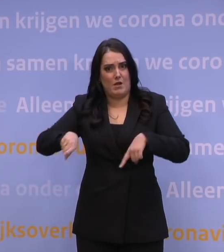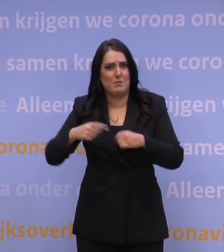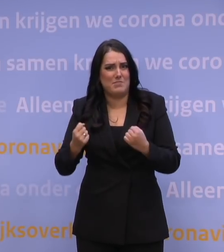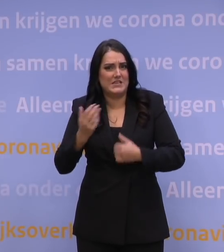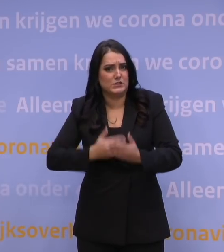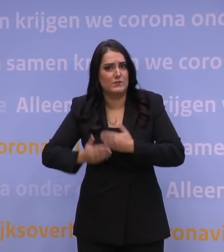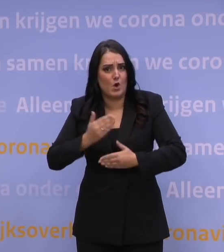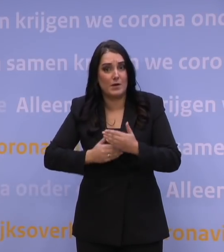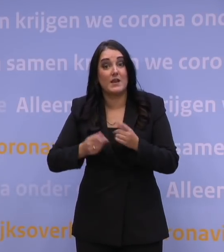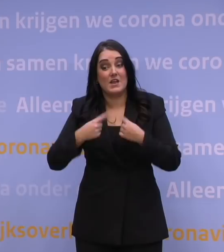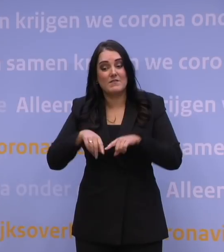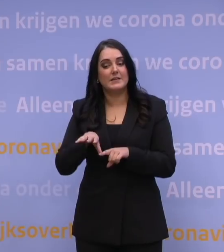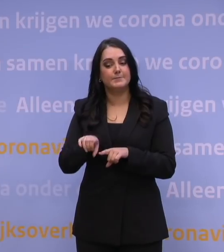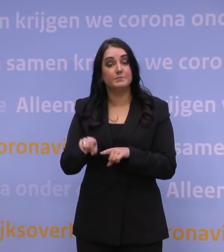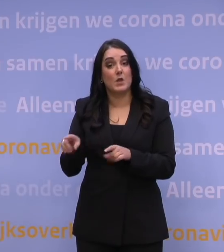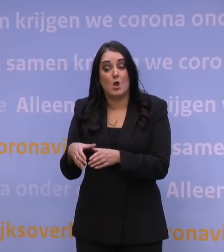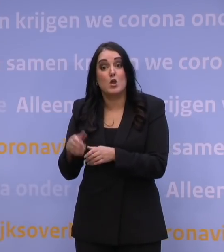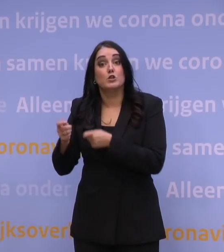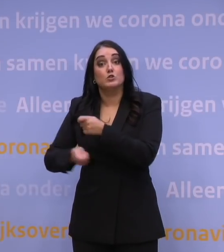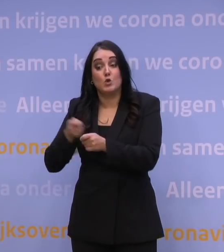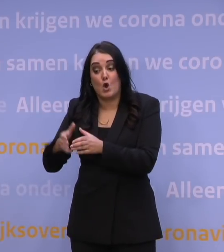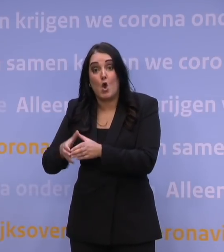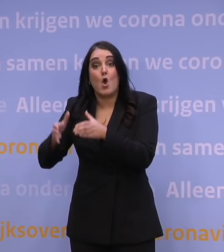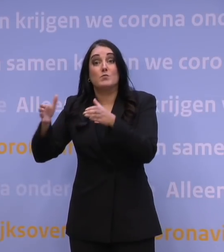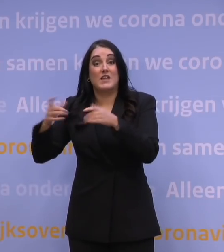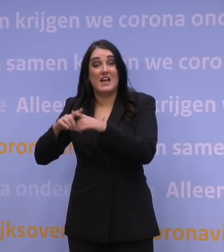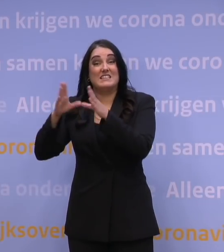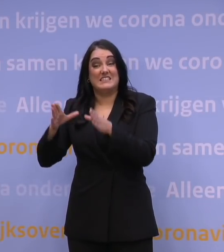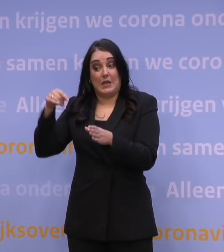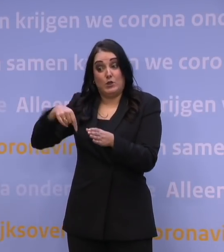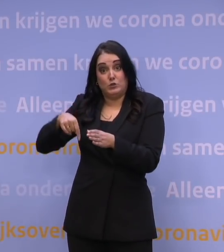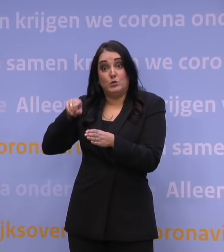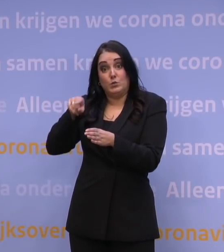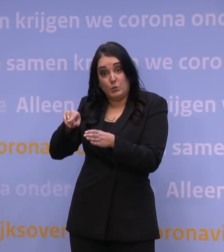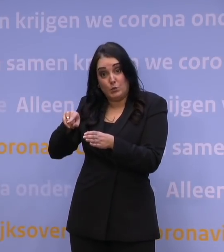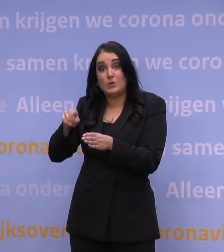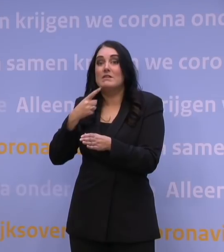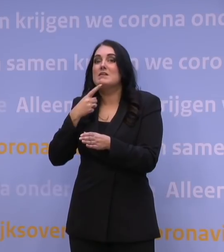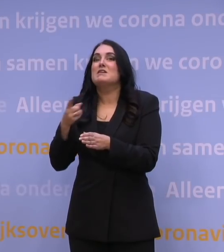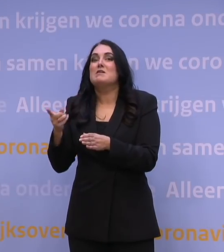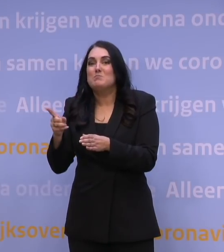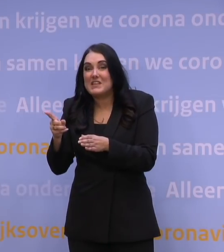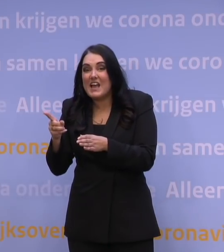Omdat we zien dat het opschalen van zorg in de ziekenhuizen nu ook meteen betekent het afschalen van heel veel andere zorg.